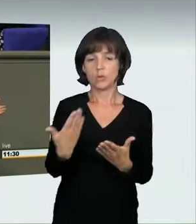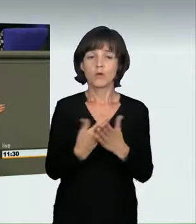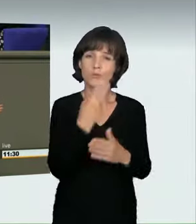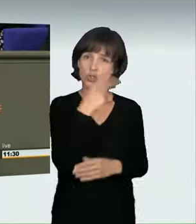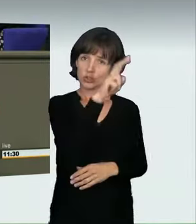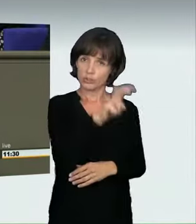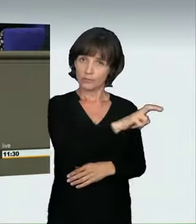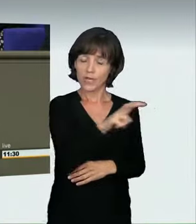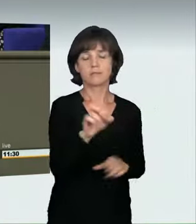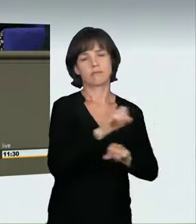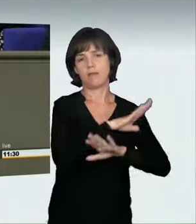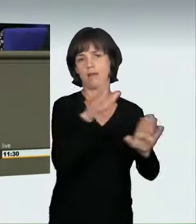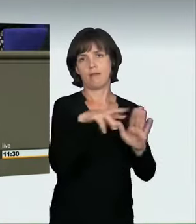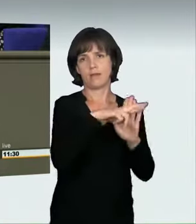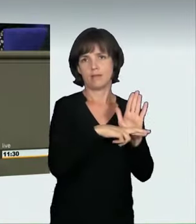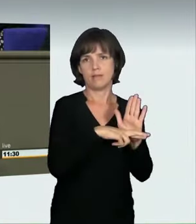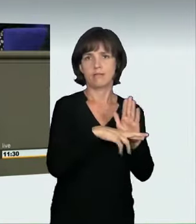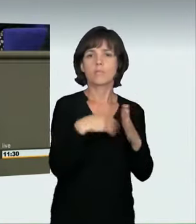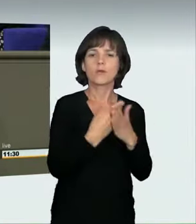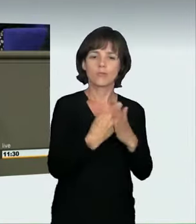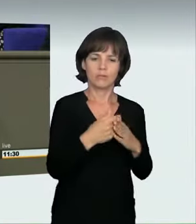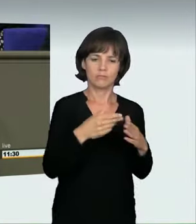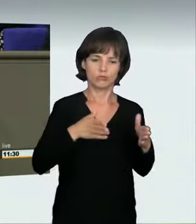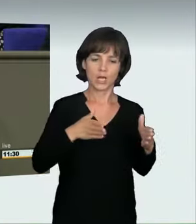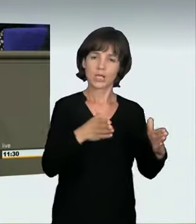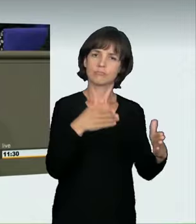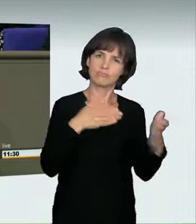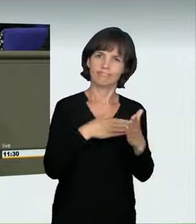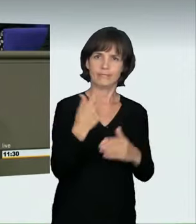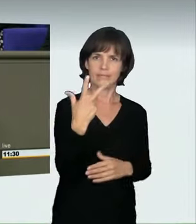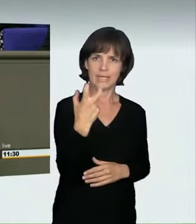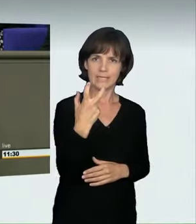wer in einer 30er-Zone mehr als 70 fährt, wird einer Straftat bezichtigt.